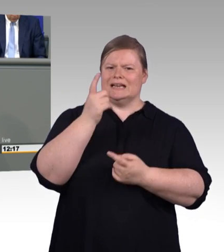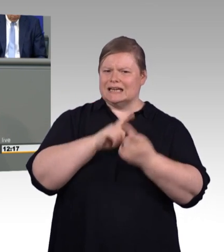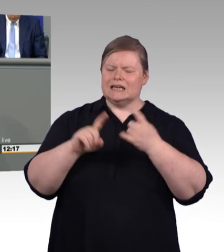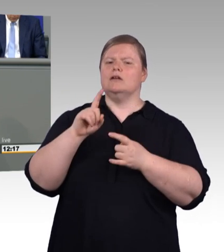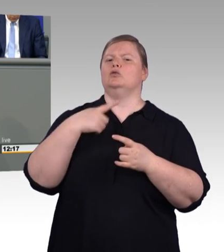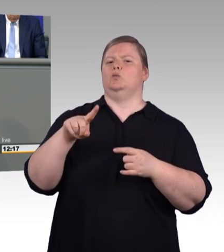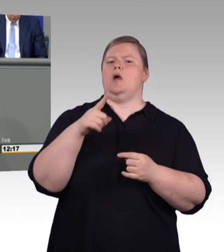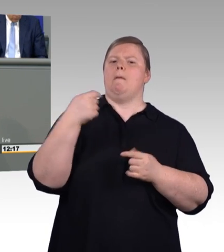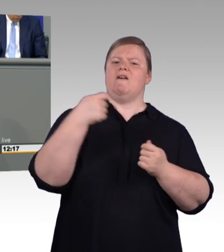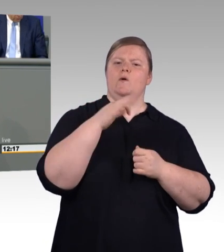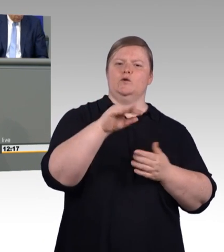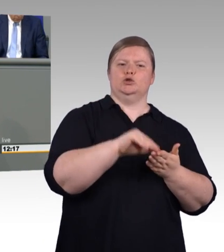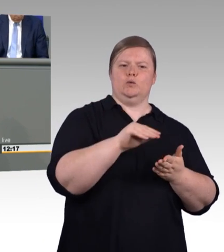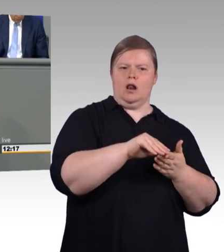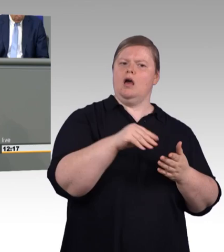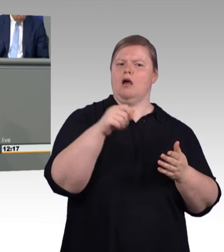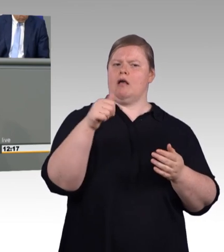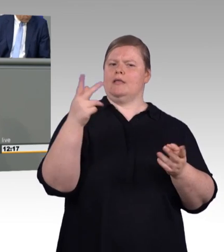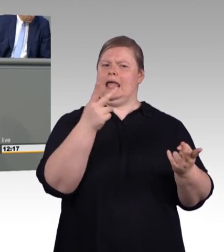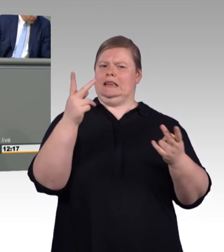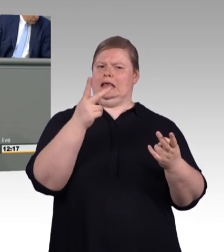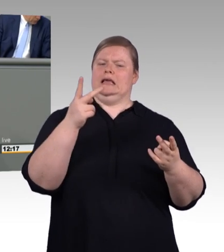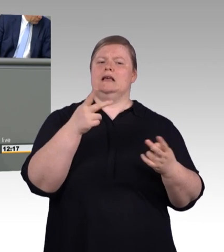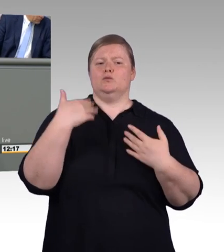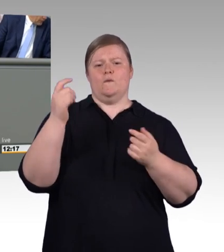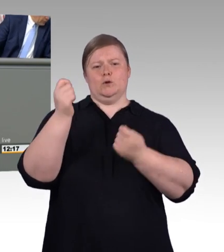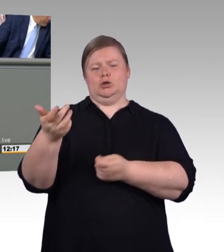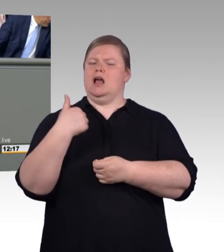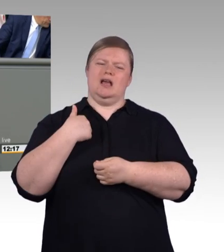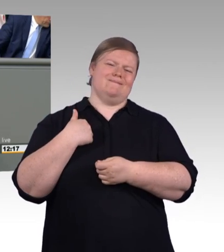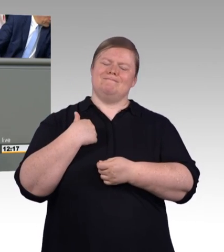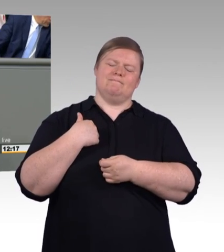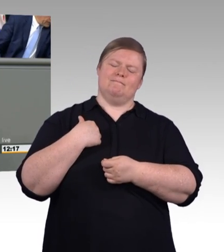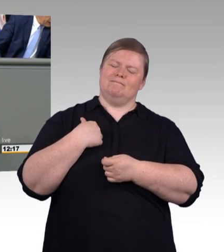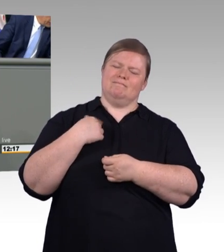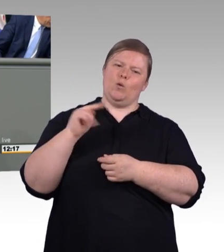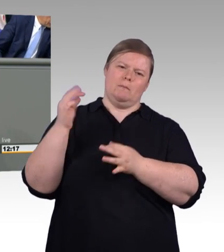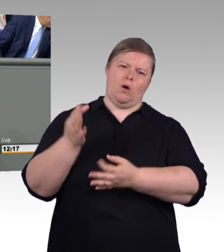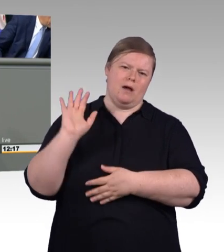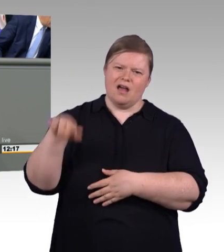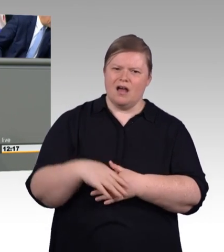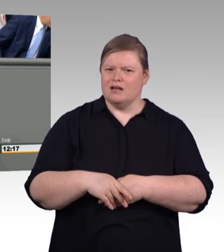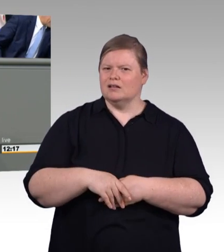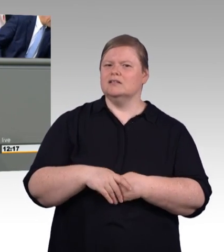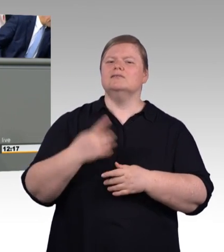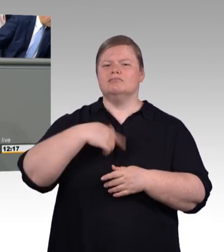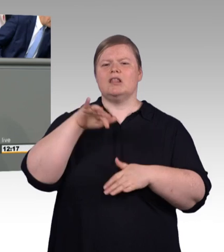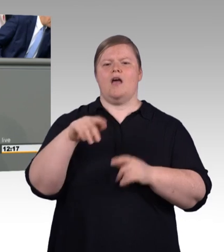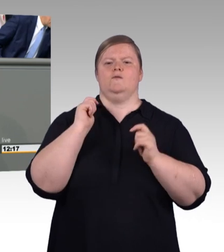der Mindestausbildungsvergütung beschreibt. Und auch eine weitere Anpassung beschreibt. An dieser Einigung, die erzielt worden ist, an der wollen wir gar nicht mehr rütteln.